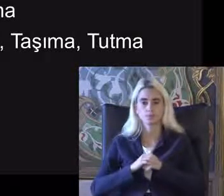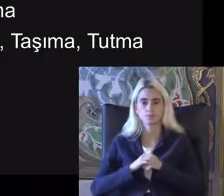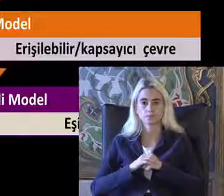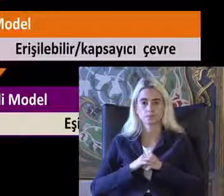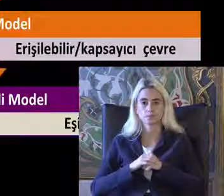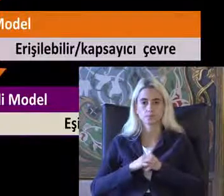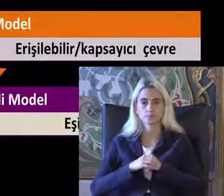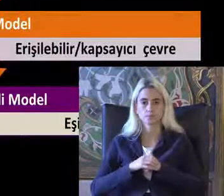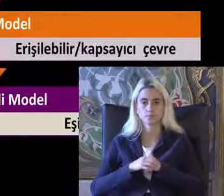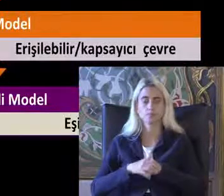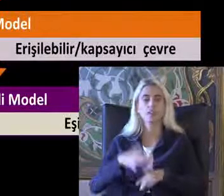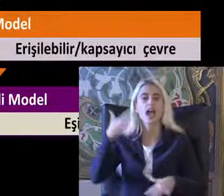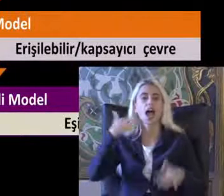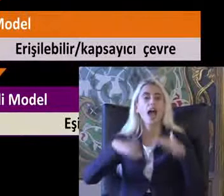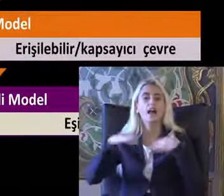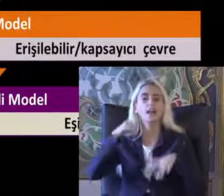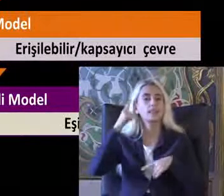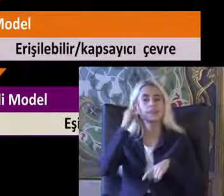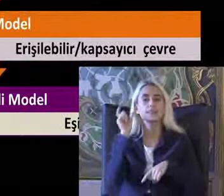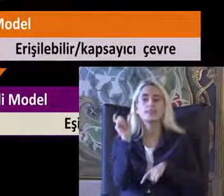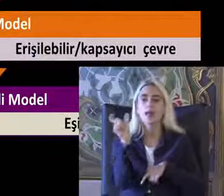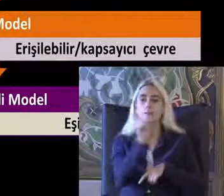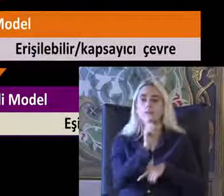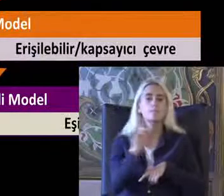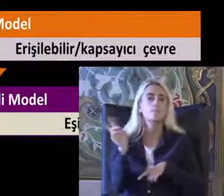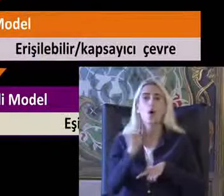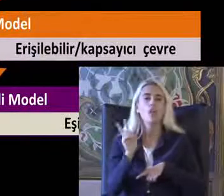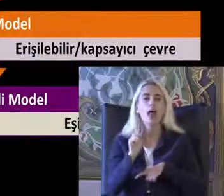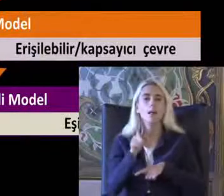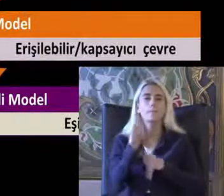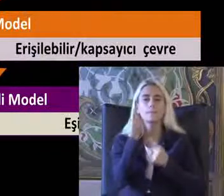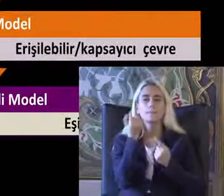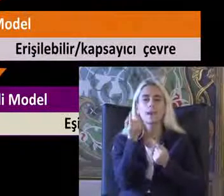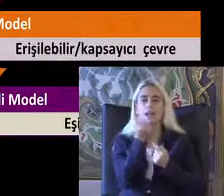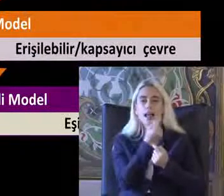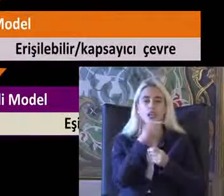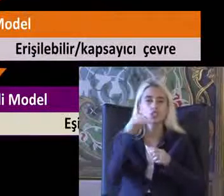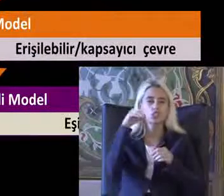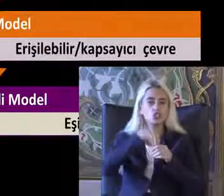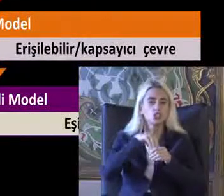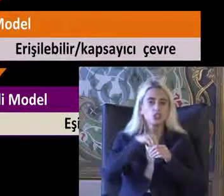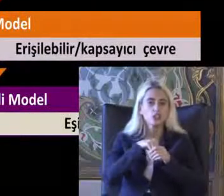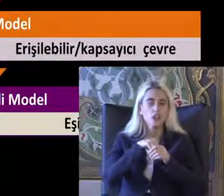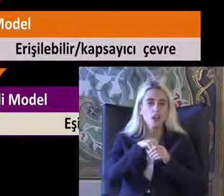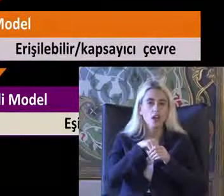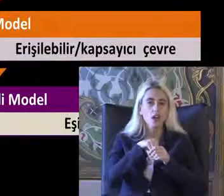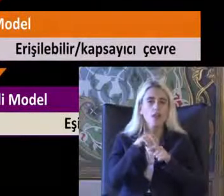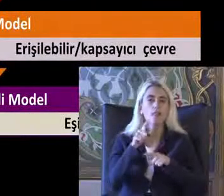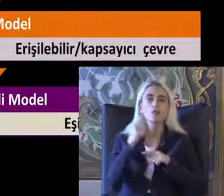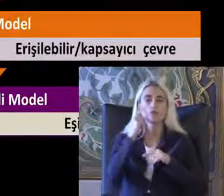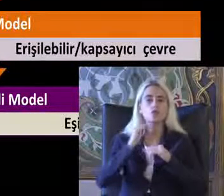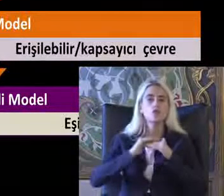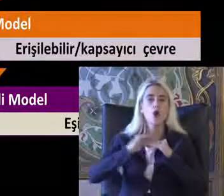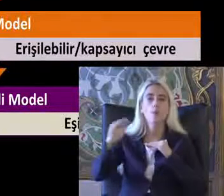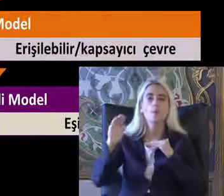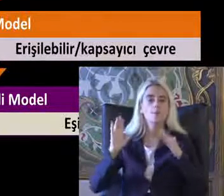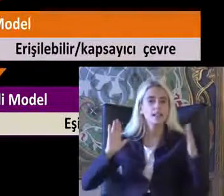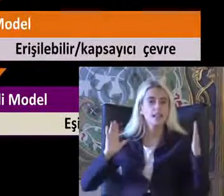Engelliliği tanımlayan modeller birazcık daha Tutumlarla ilgili Toplumsal yaklaşımları ortaya